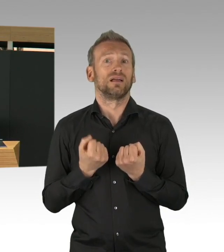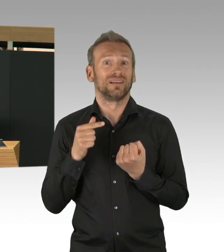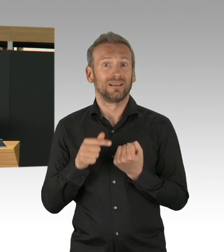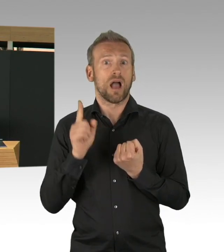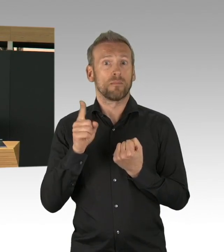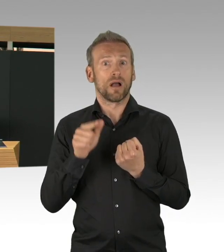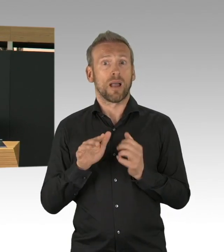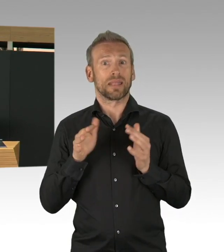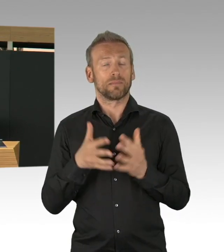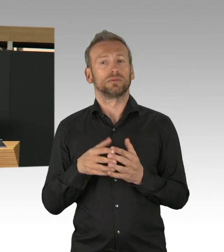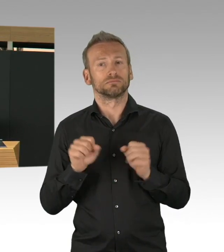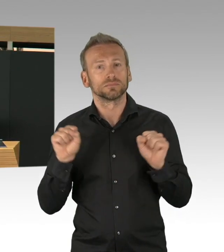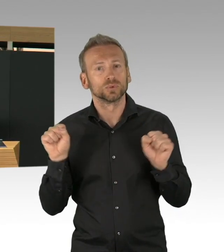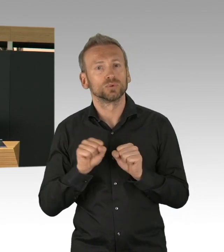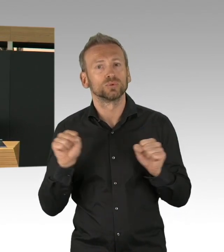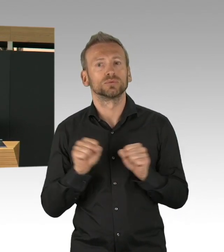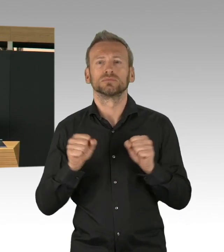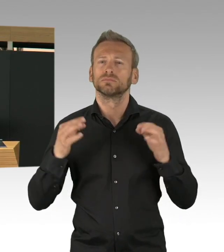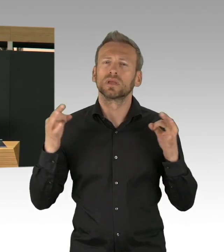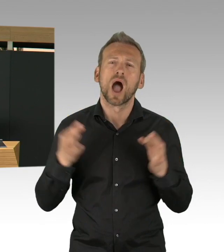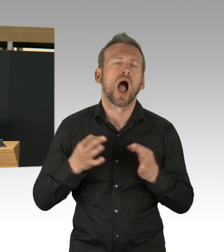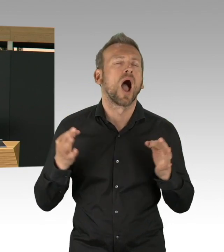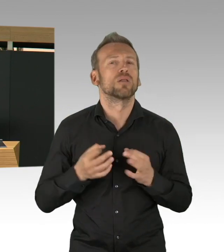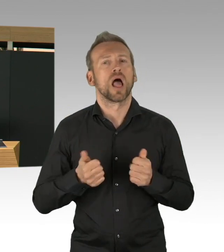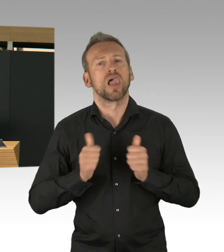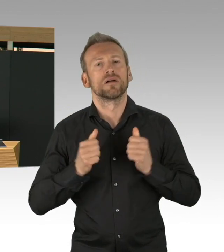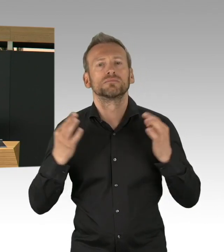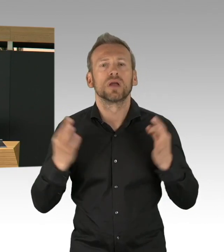auf 100.000 Bürgerinnen und Bürger von 155,